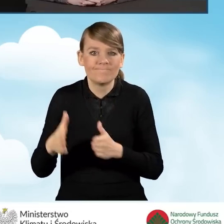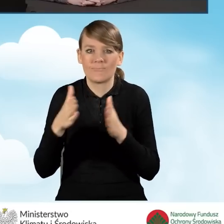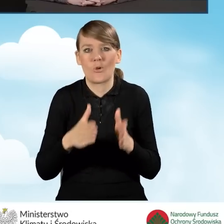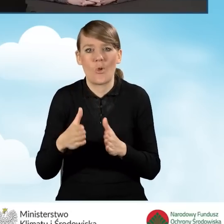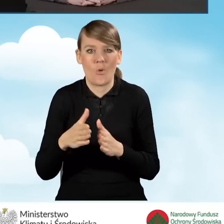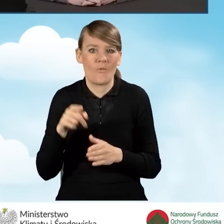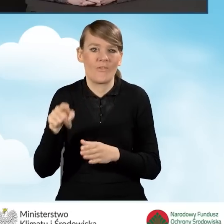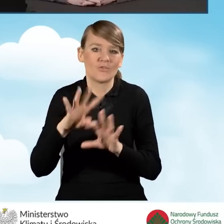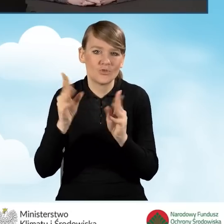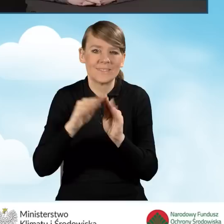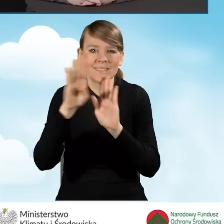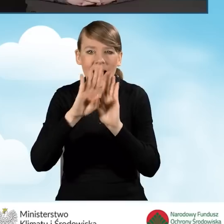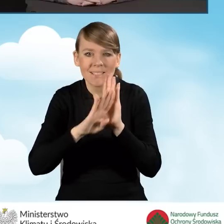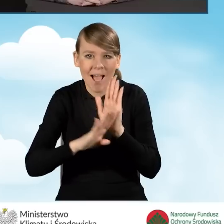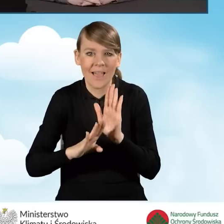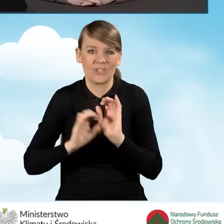zasad działania operatora.